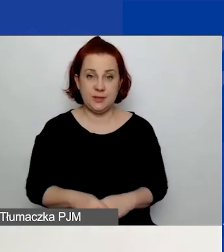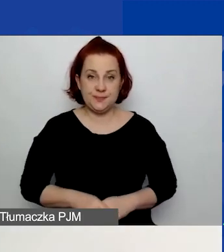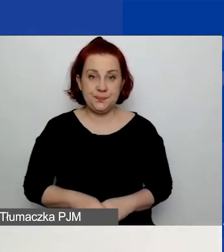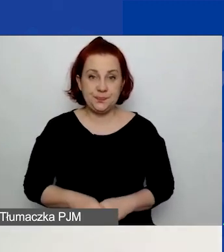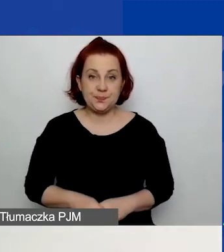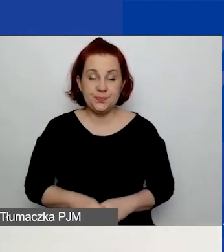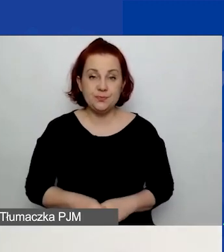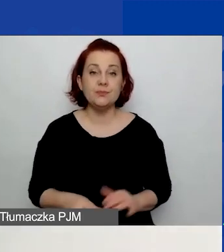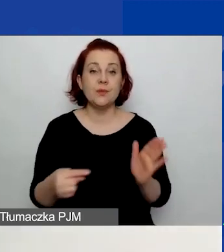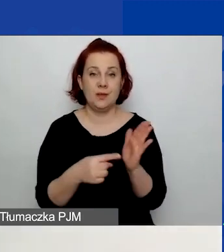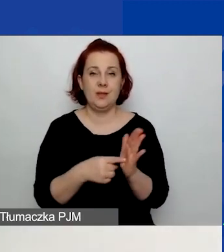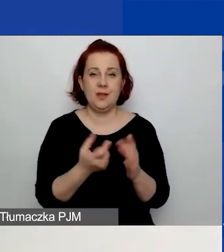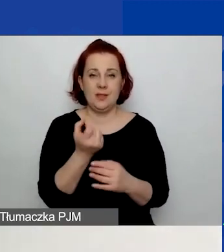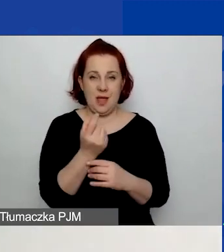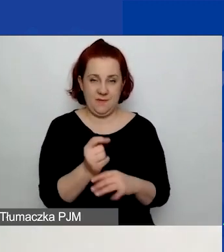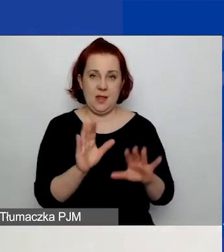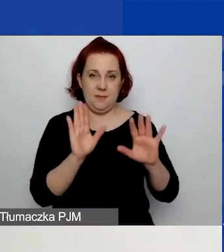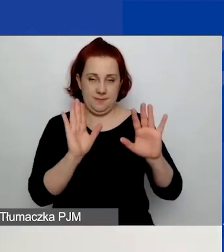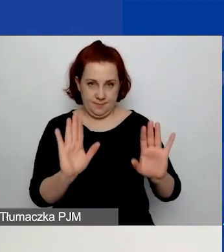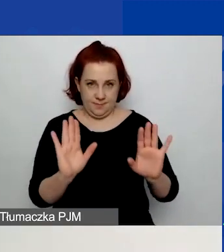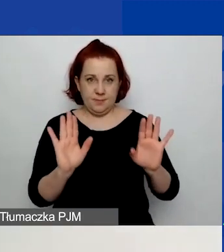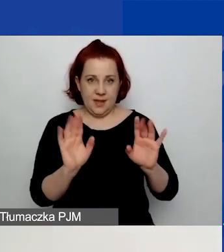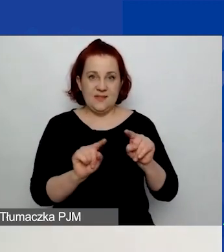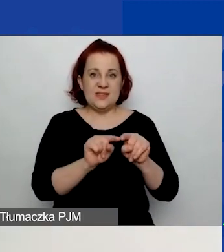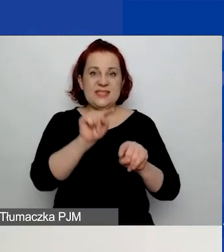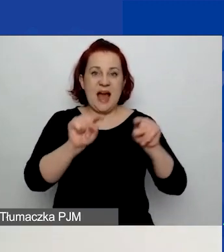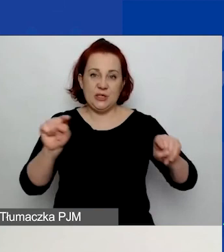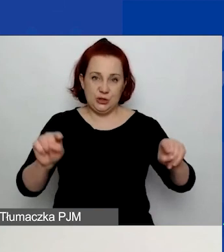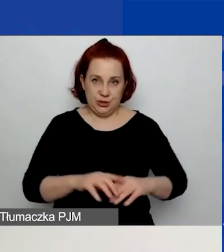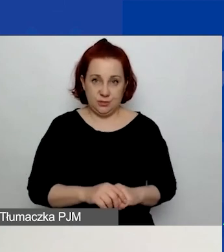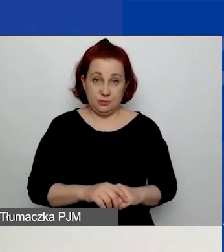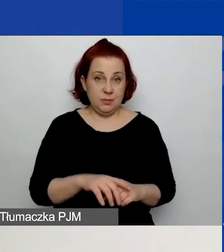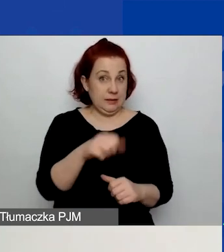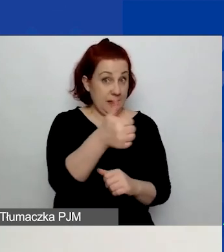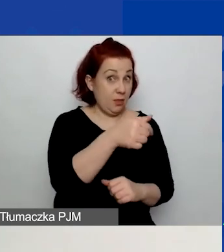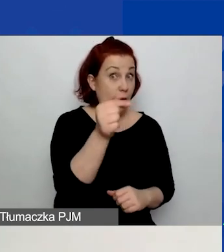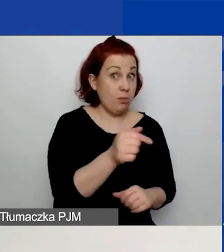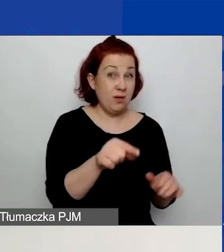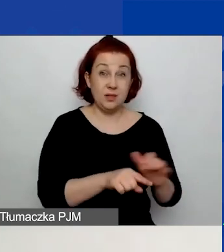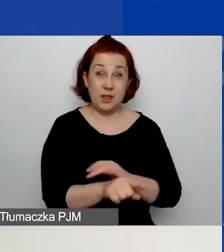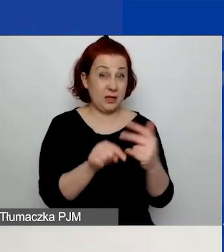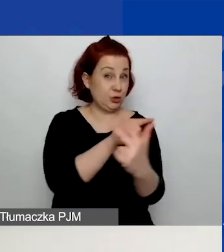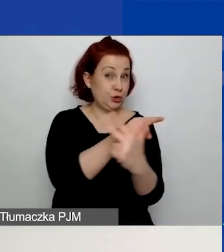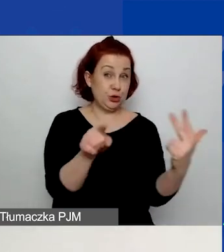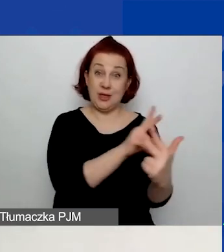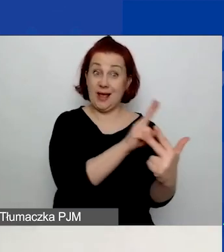Tutaj zatrzymam się na chwilę przy temacie wskaźników. Jeden wskaźnik jest obowiązkowy dla wszystkich trzech obszarów wsparcia.